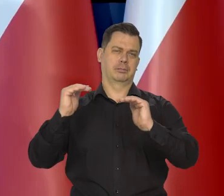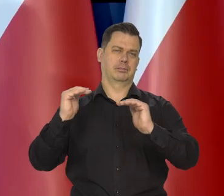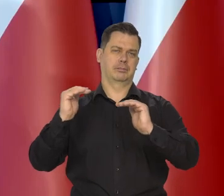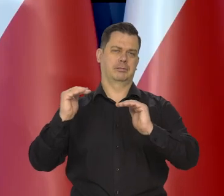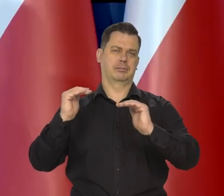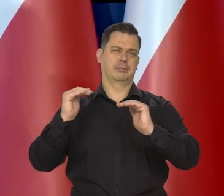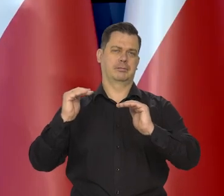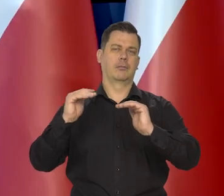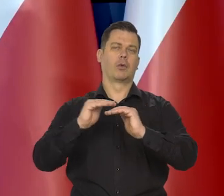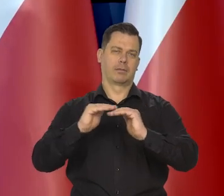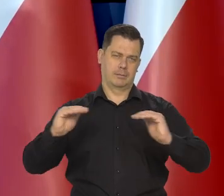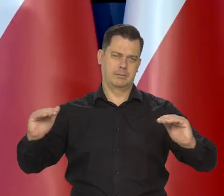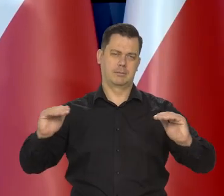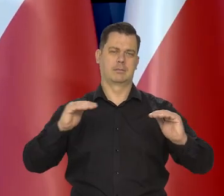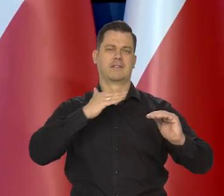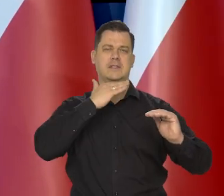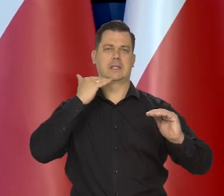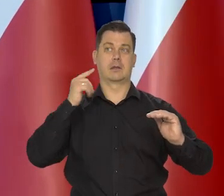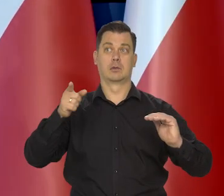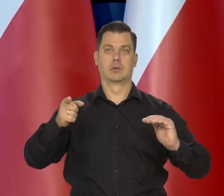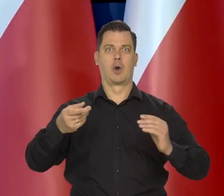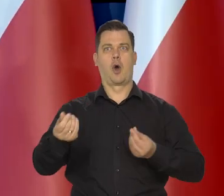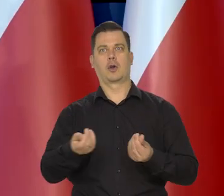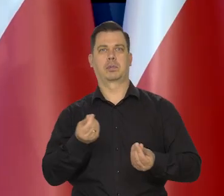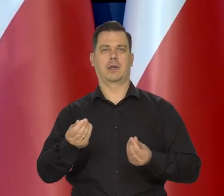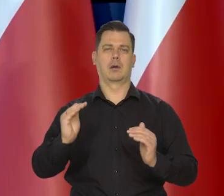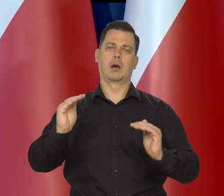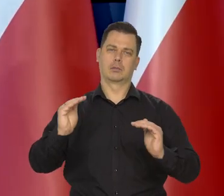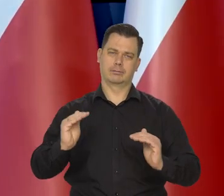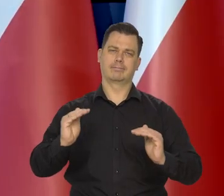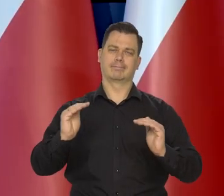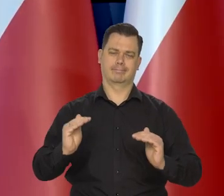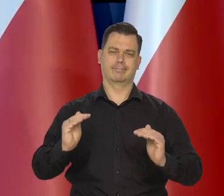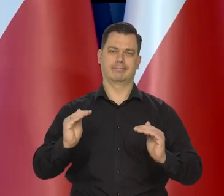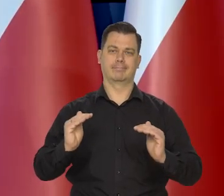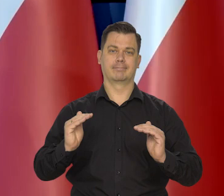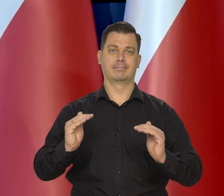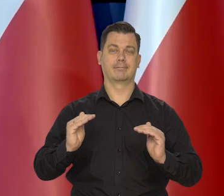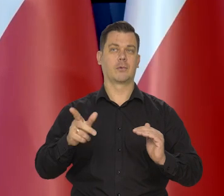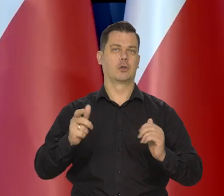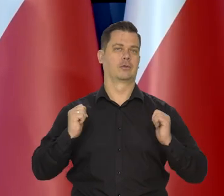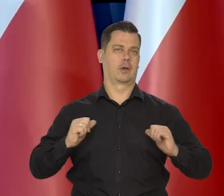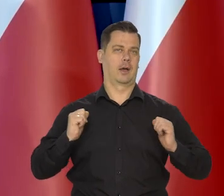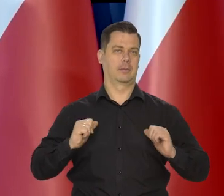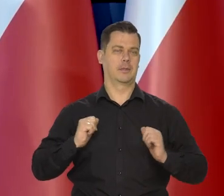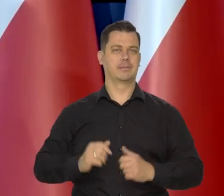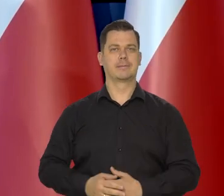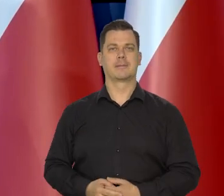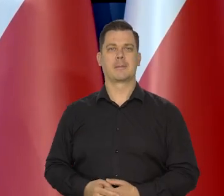który chłodzi gospodarkę do żądanego poziomu i zatrzymały się,